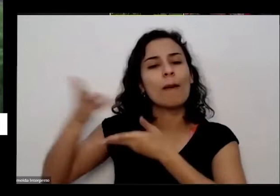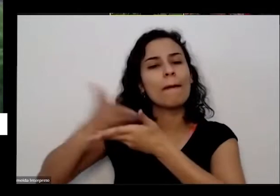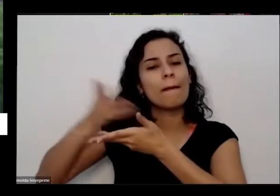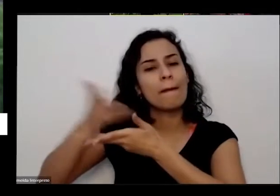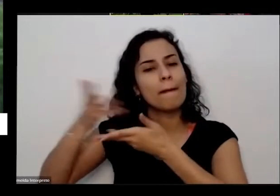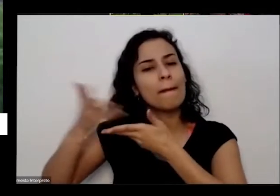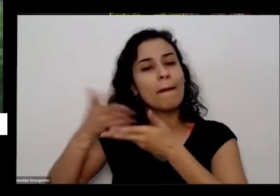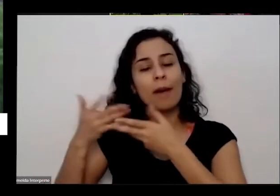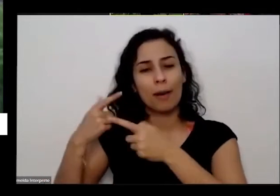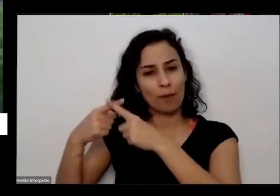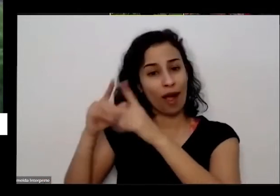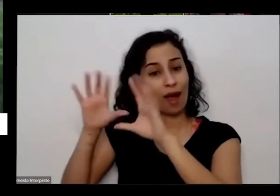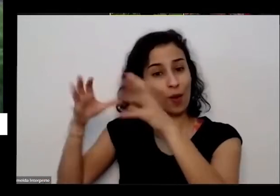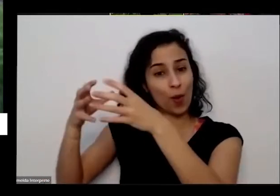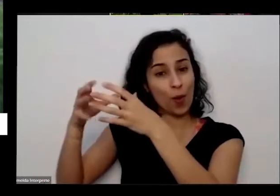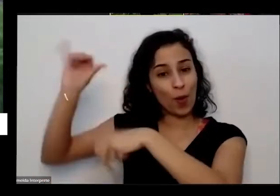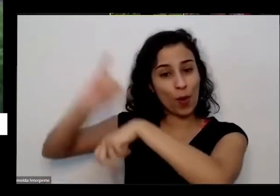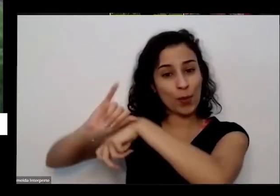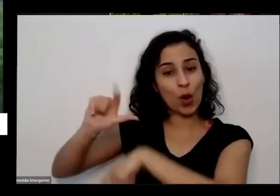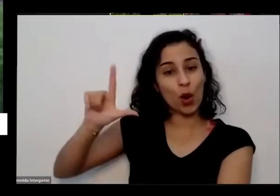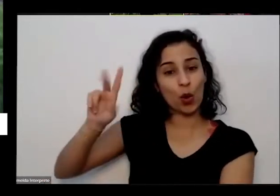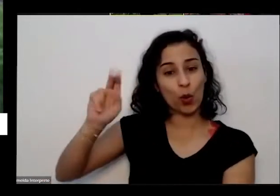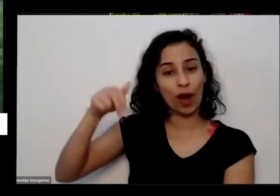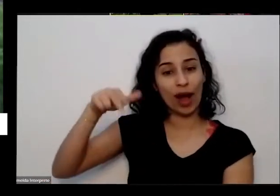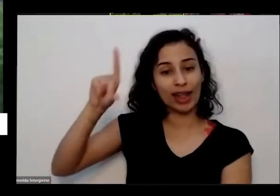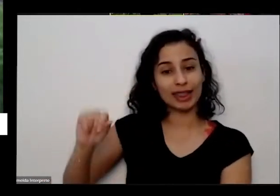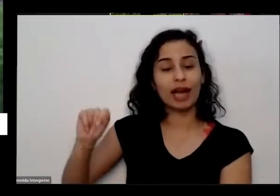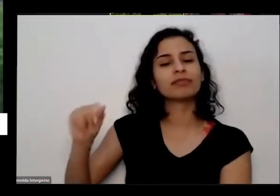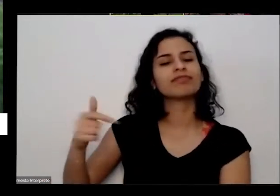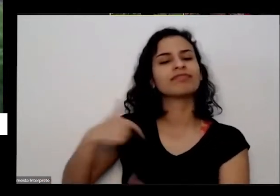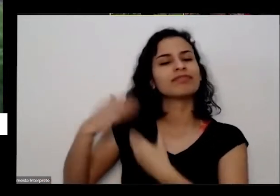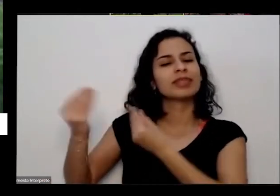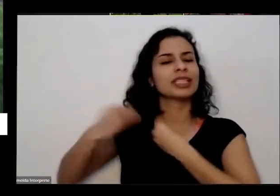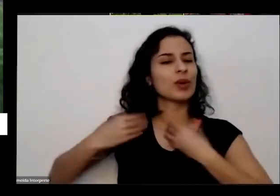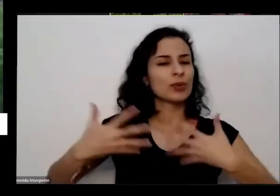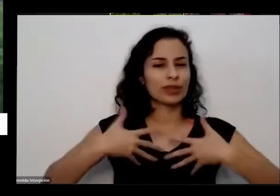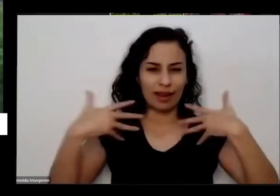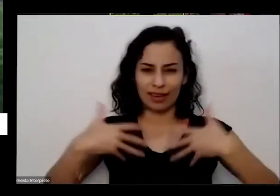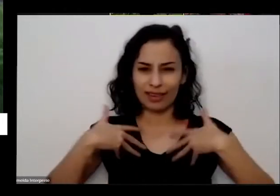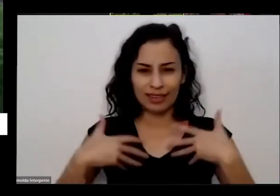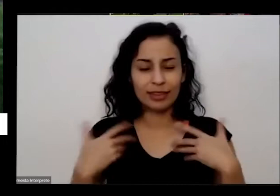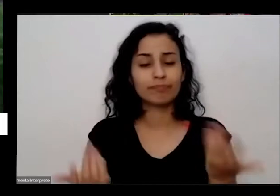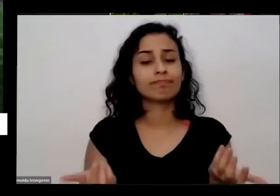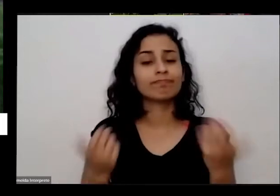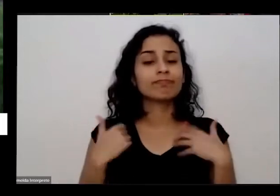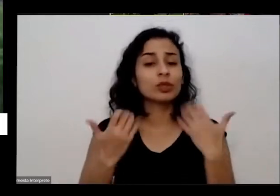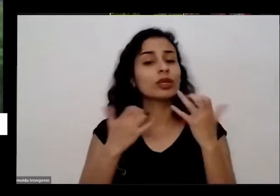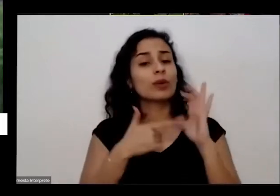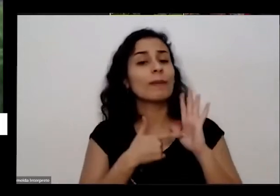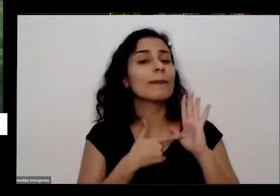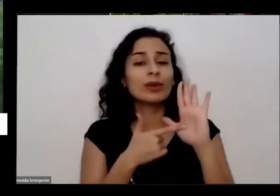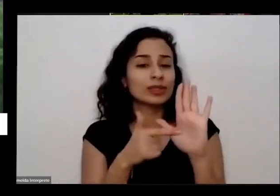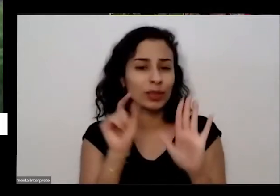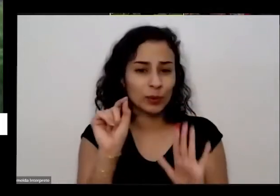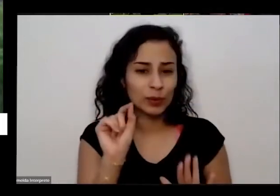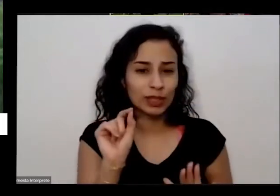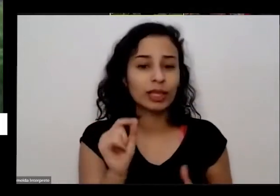me deu muita muita alegria é então mas isso para mostrar para vocês quanto que é horta ela pode